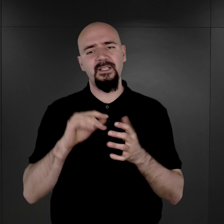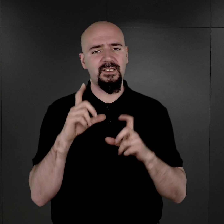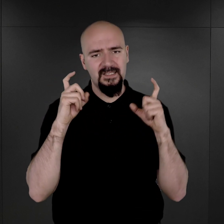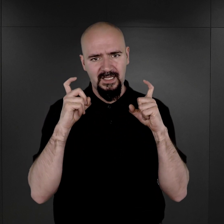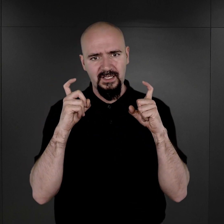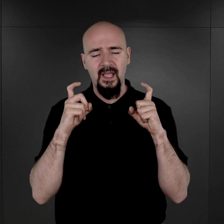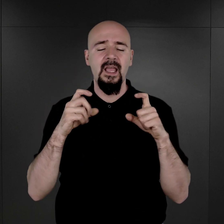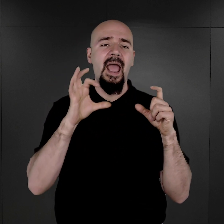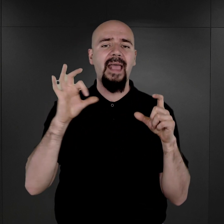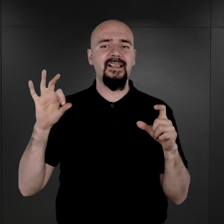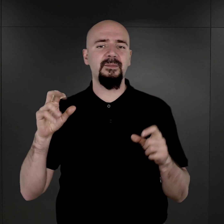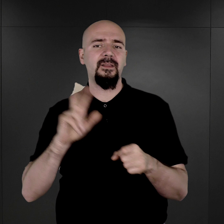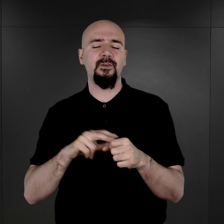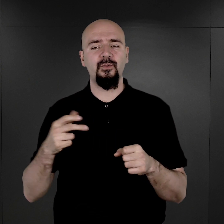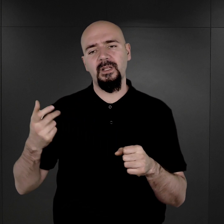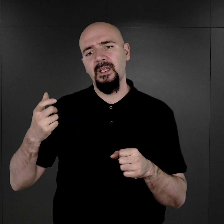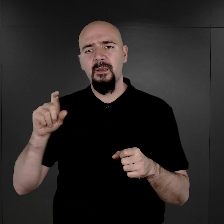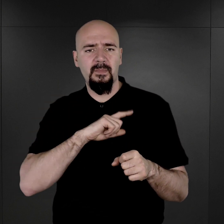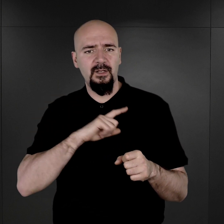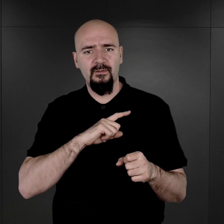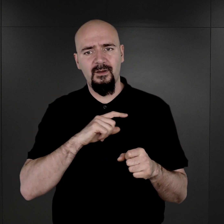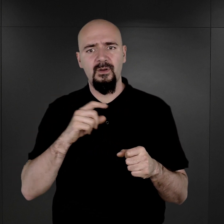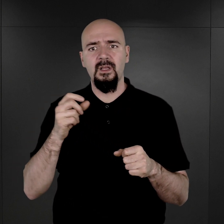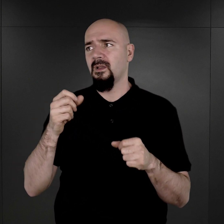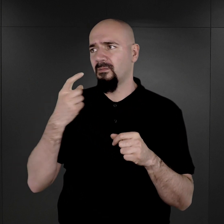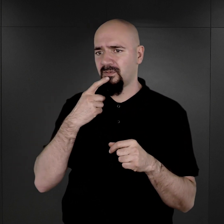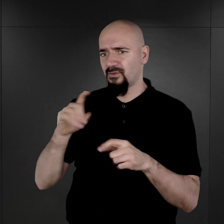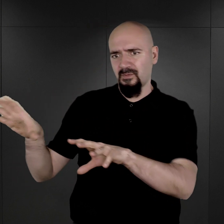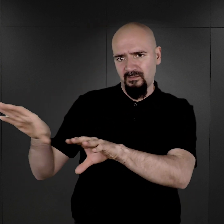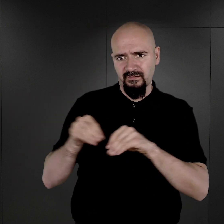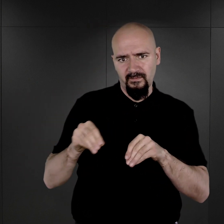esesman, który nadzorował niszczenie tych fotografii, został odwołany, został wezwany w jakieś inne miejsce